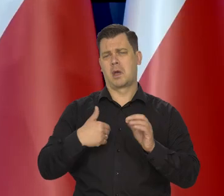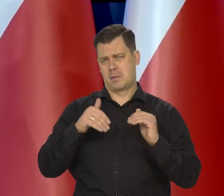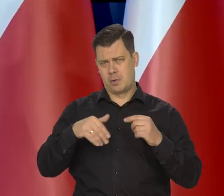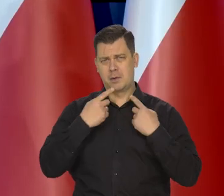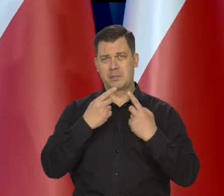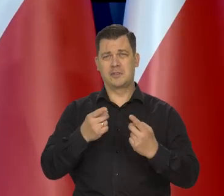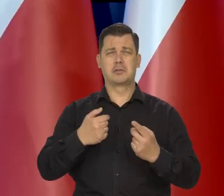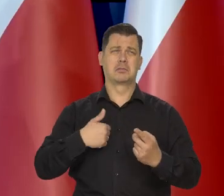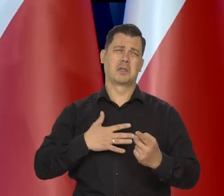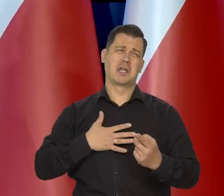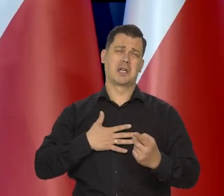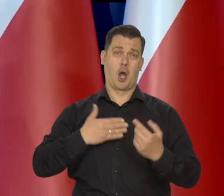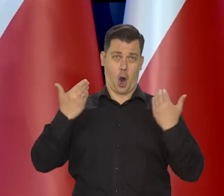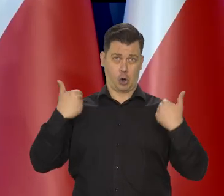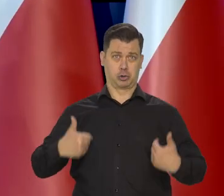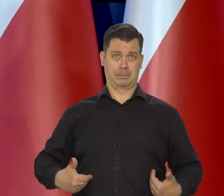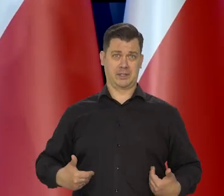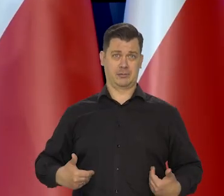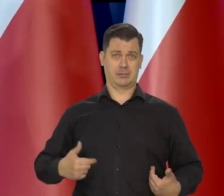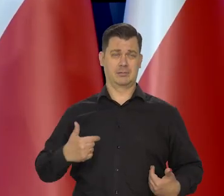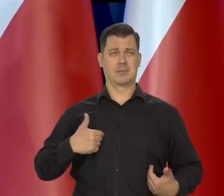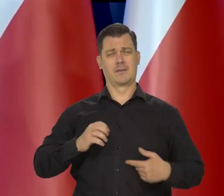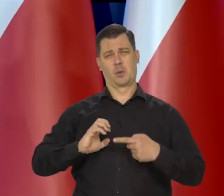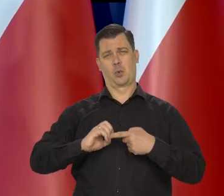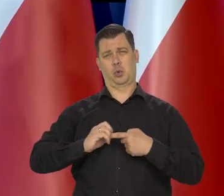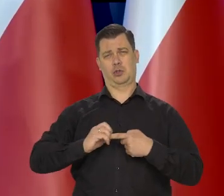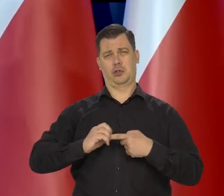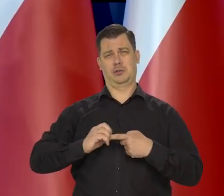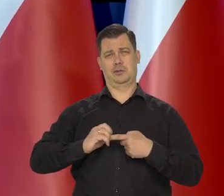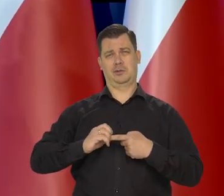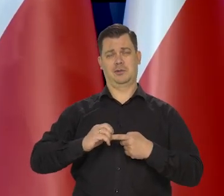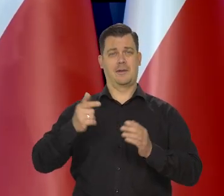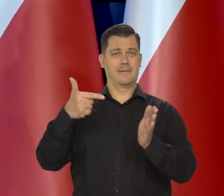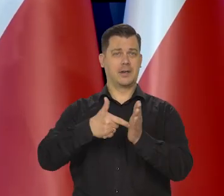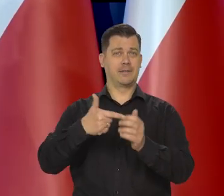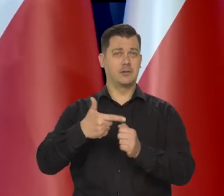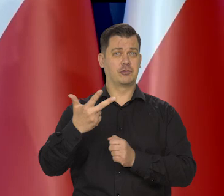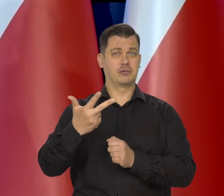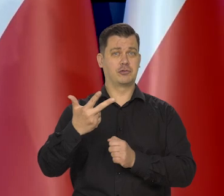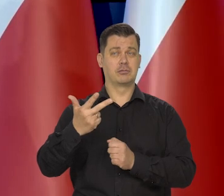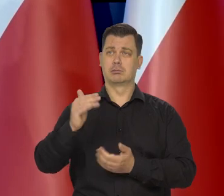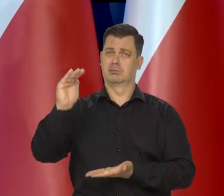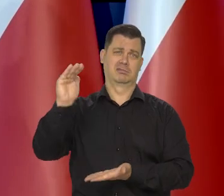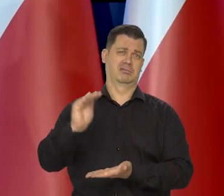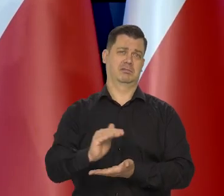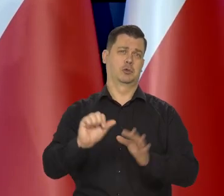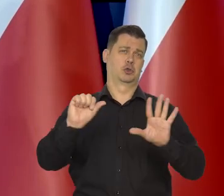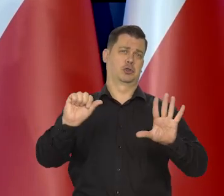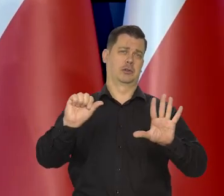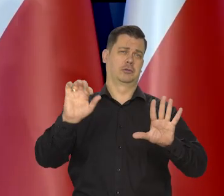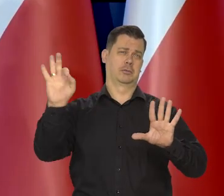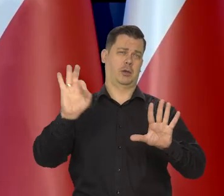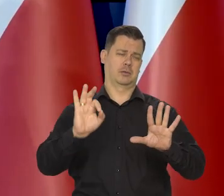Mogę powiedzieć, że ja osobiście oczekuję, że w grudniu, że w ostatnim miesiącu kwartału. No to inflacja może wynieść 6%.